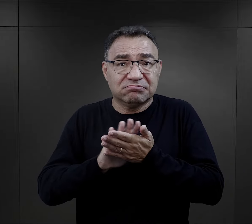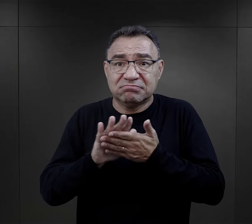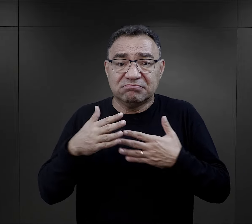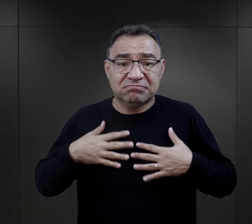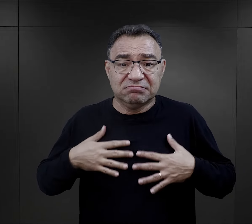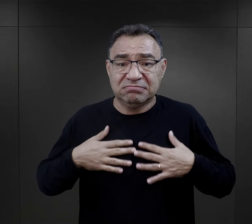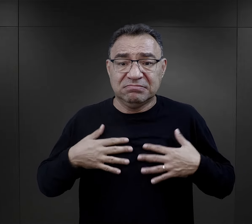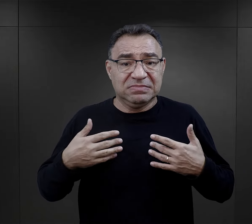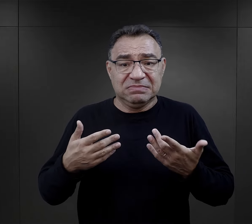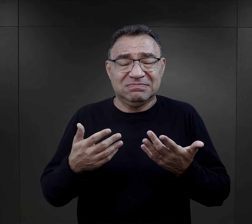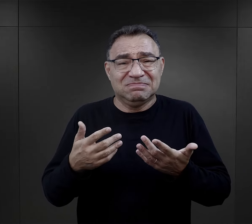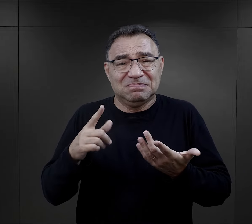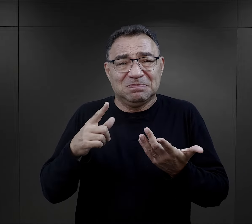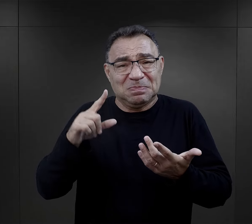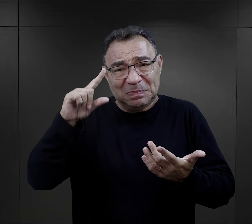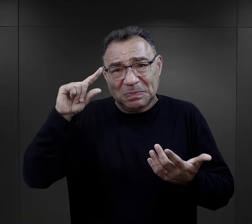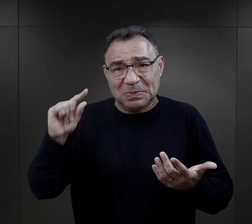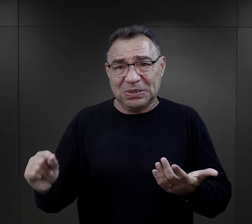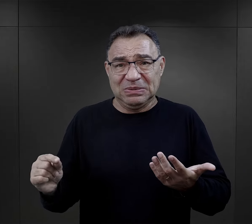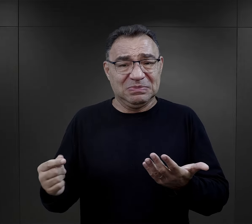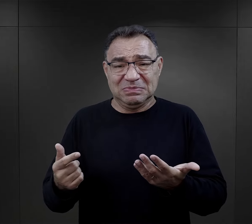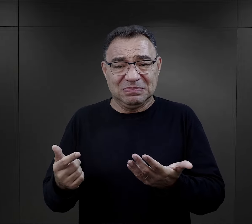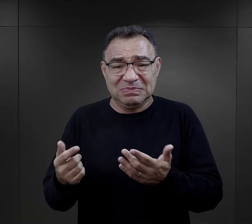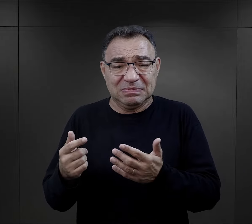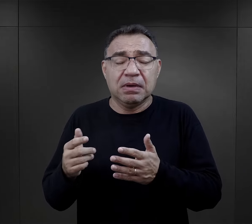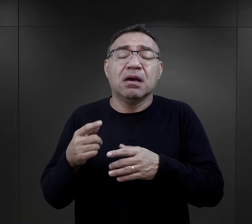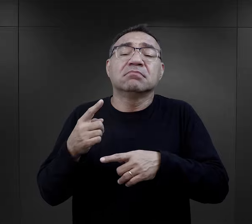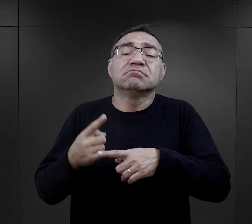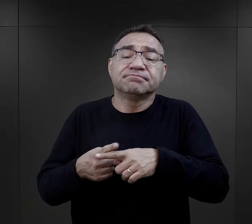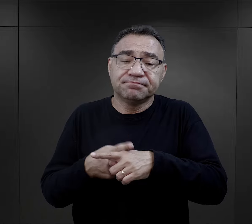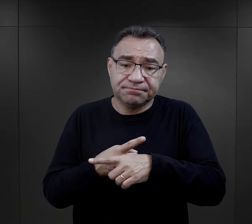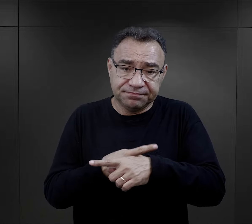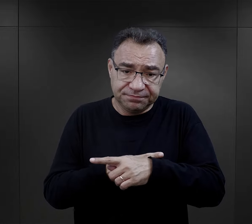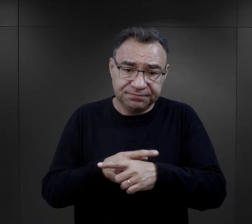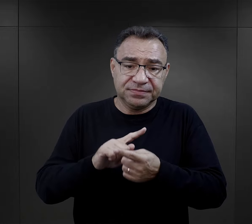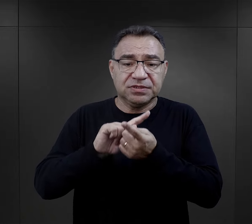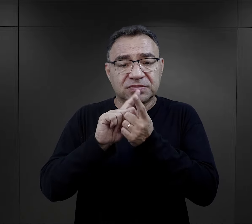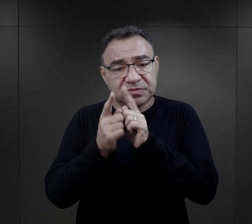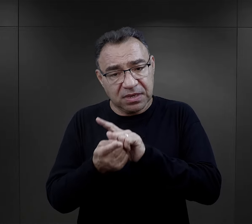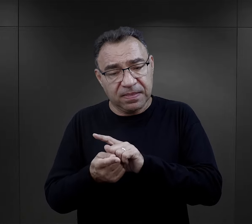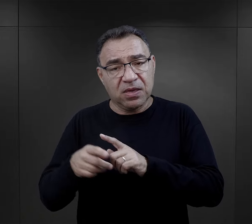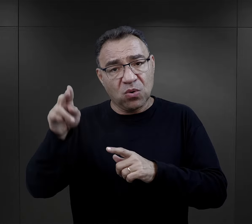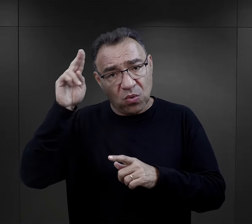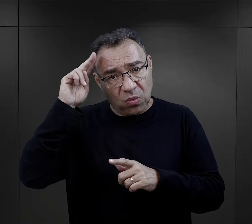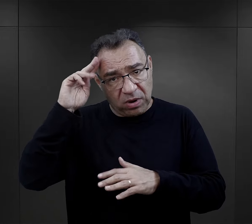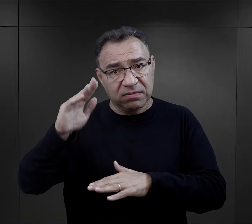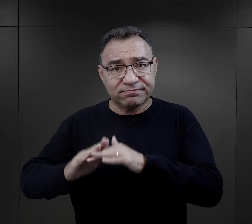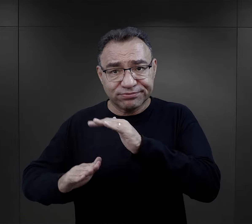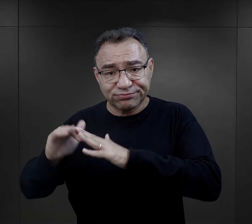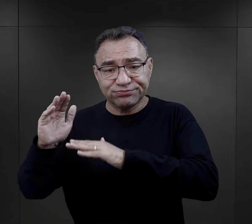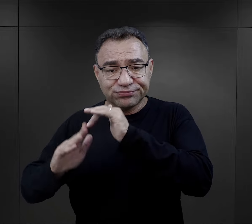te możliwości sanitarne były niebywale prymitywne. Z czasem latryny były budowane,